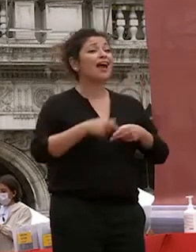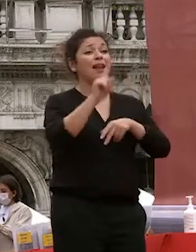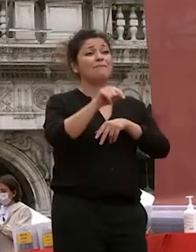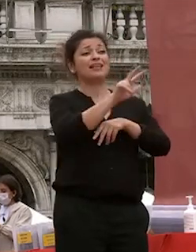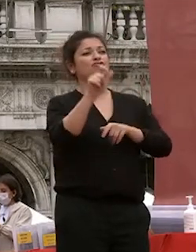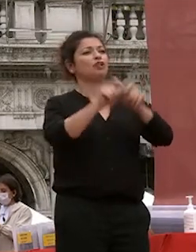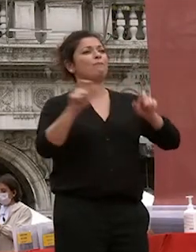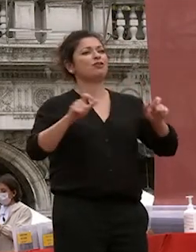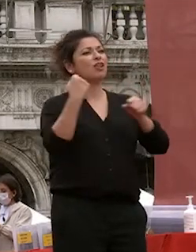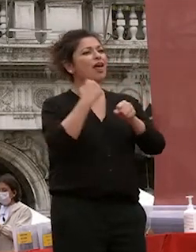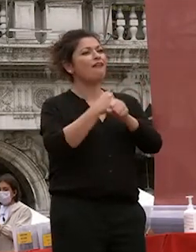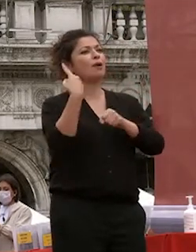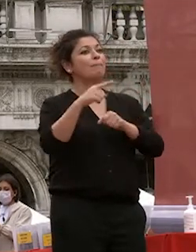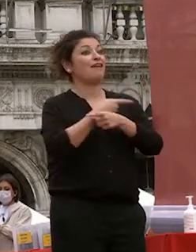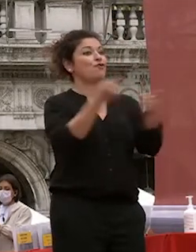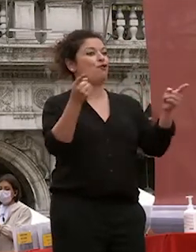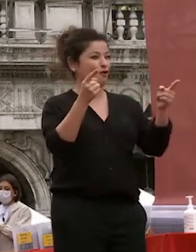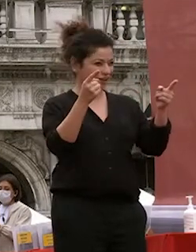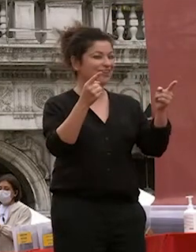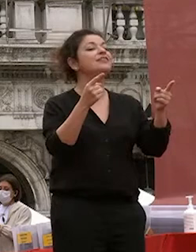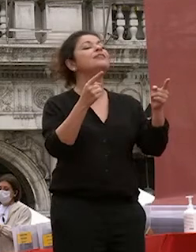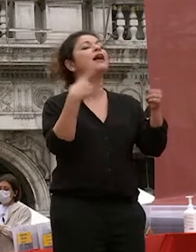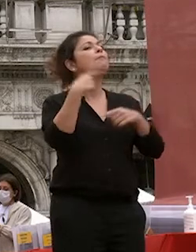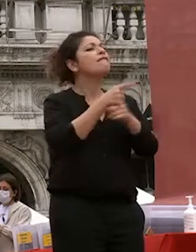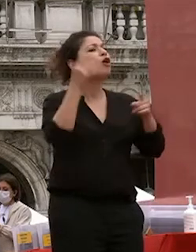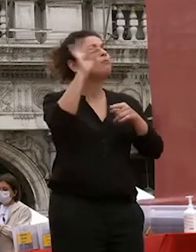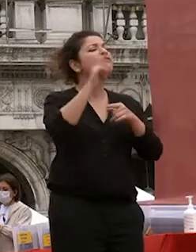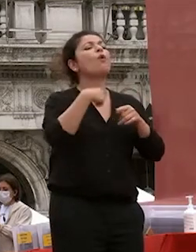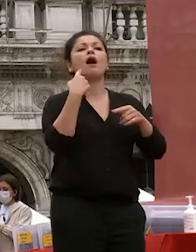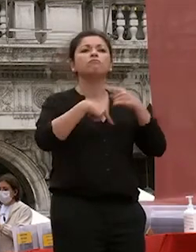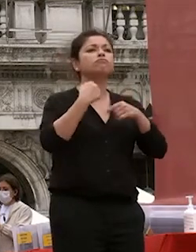anni e hanno lavorato per voi e per dare all'università ca foscari a venezia una